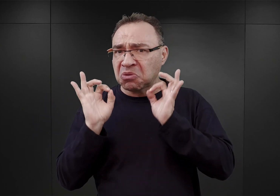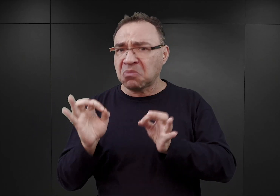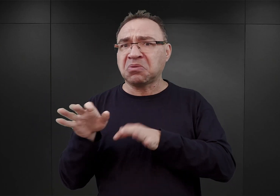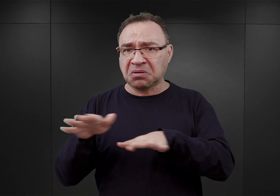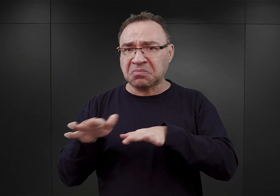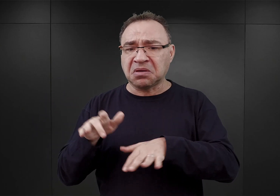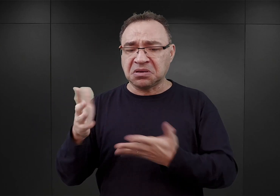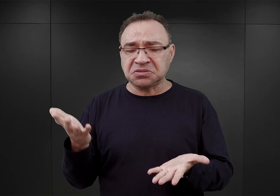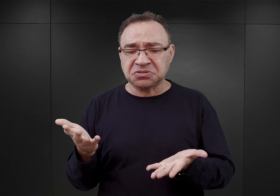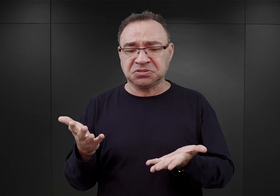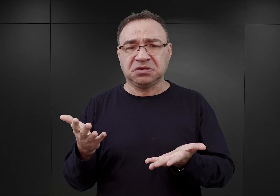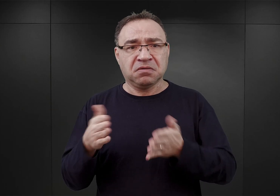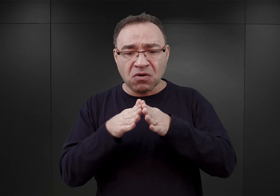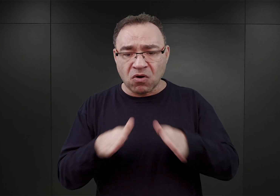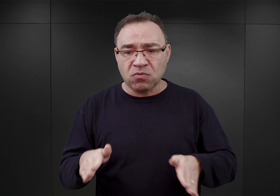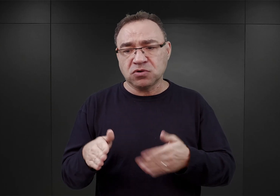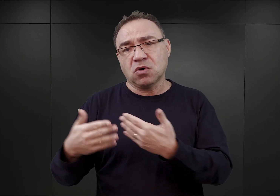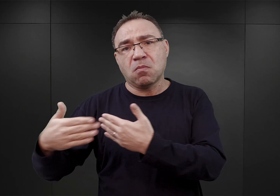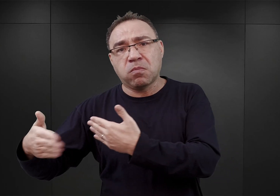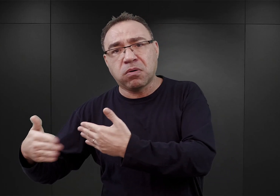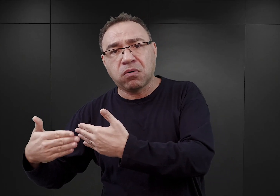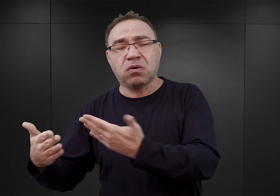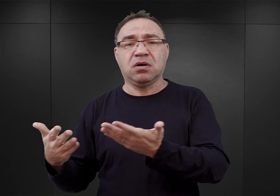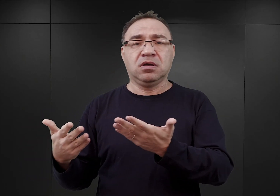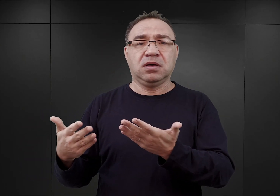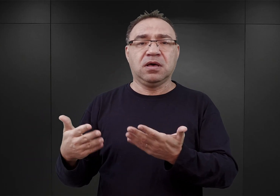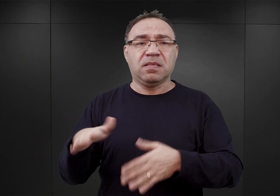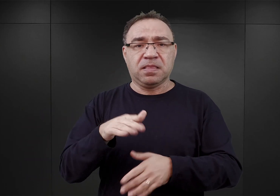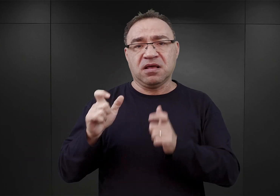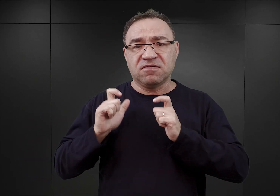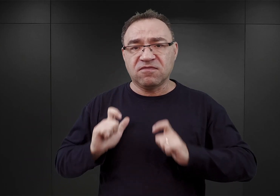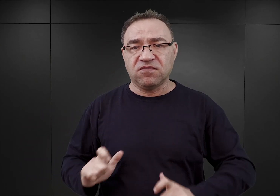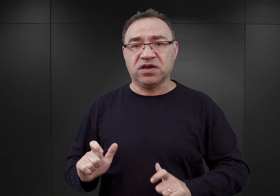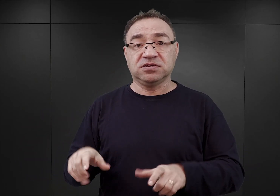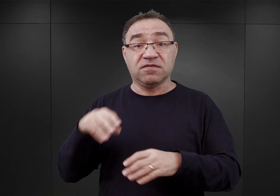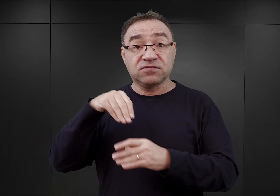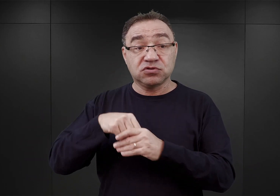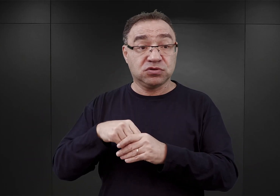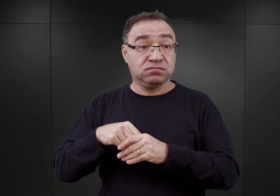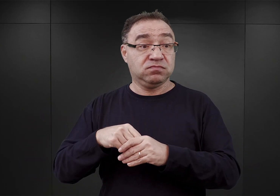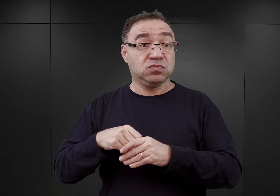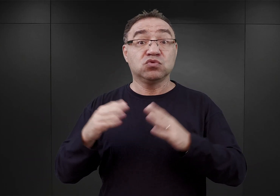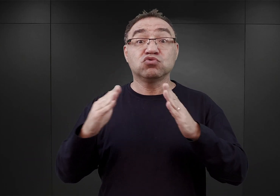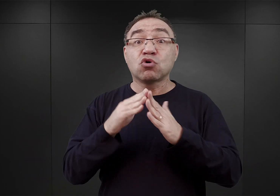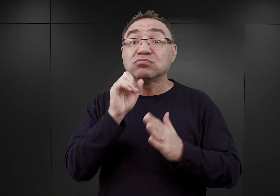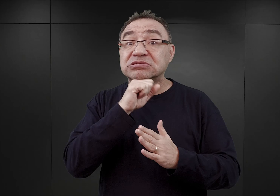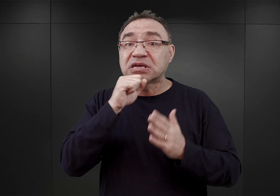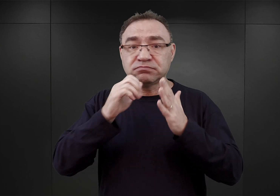znajdowało się na uboczu, ponieważ na terenie wsi znajdował się też duży dom starców, budynek murowany,